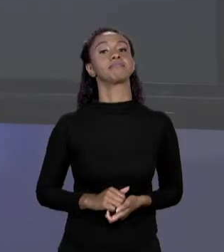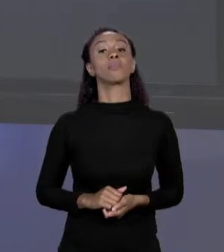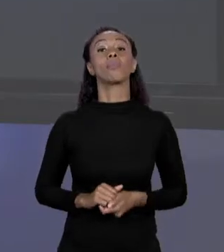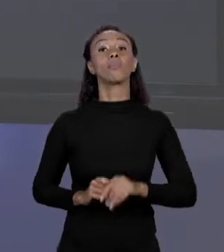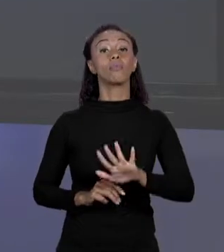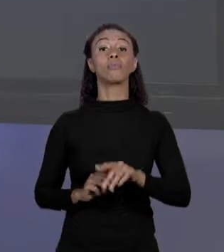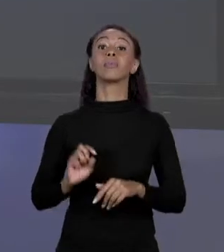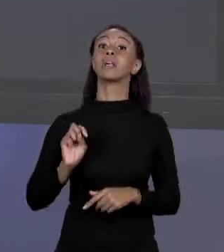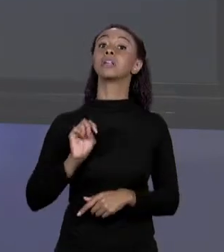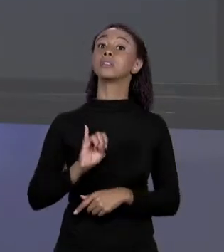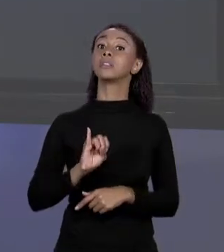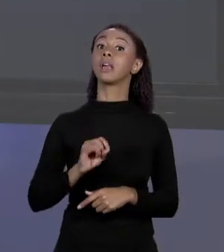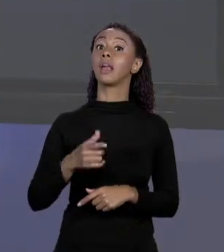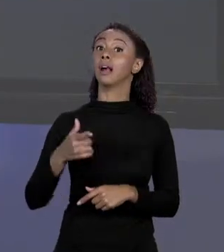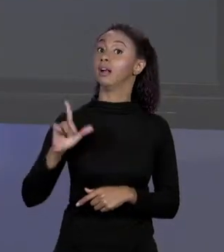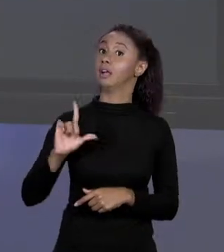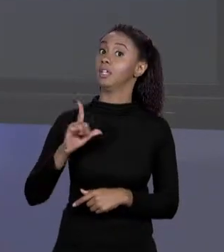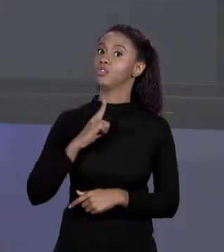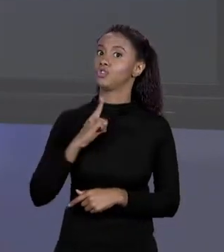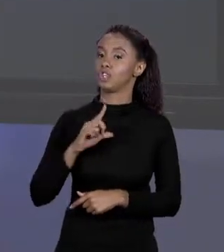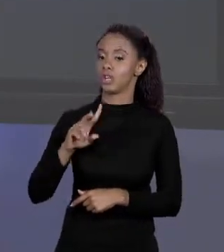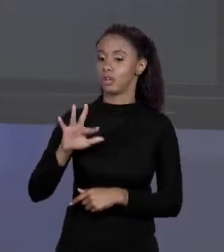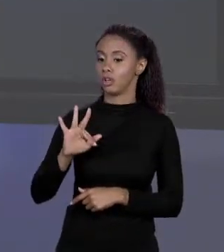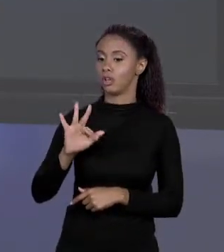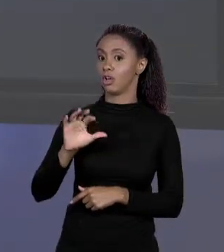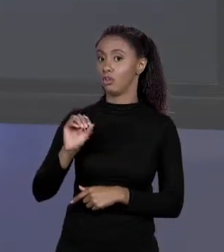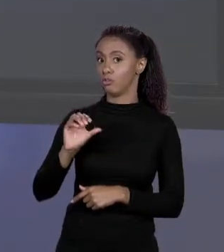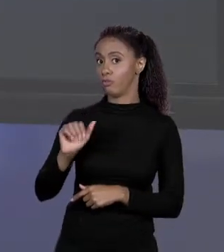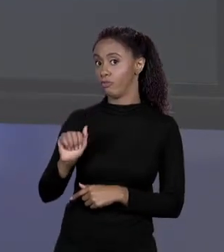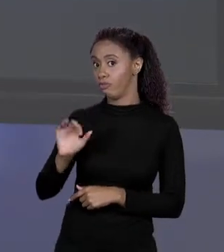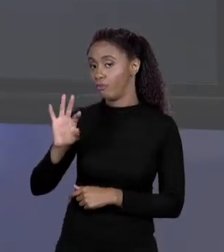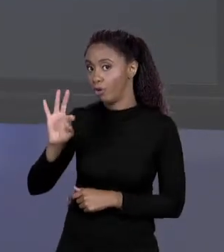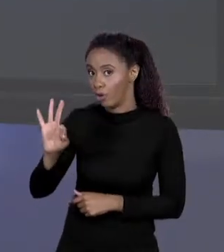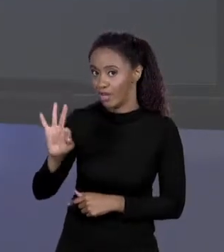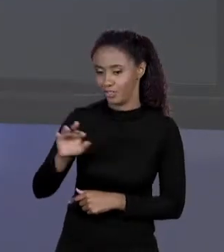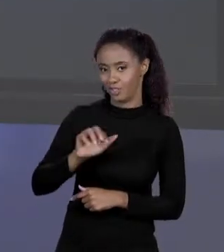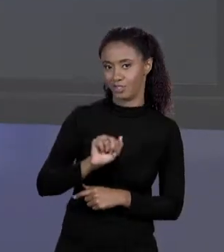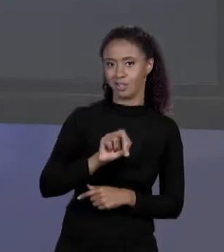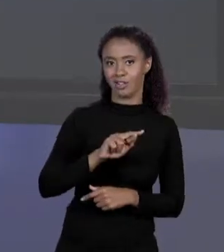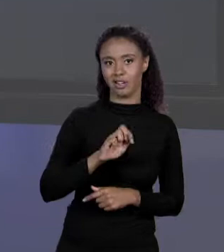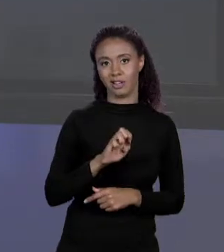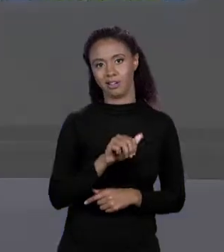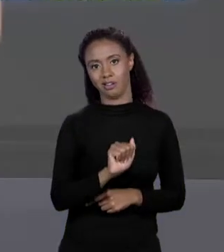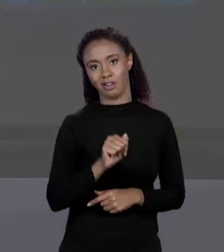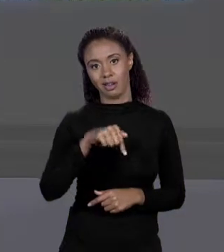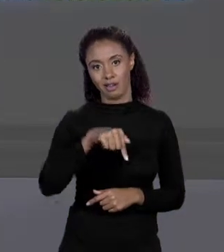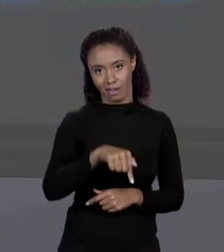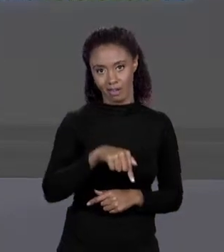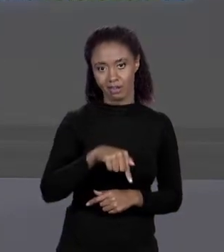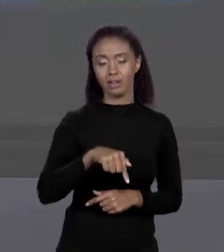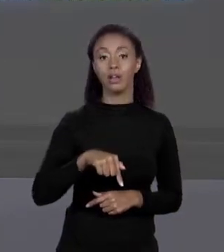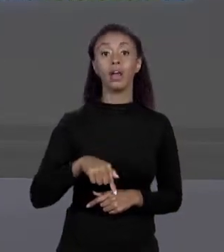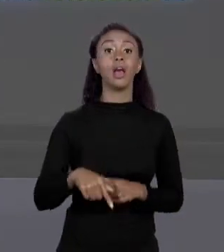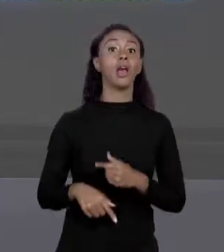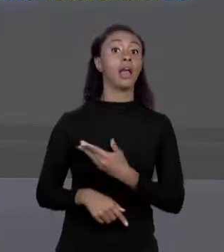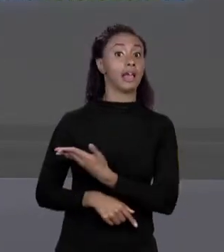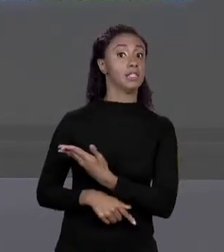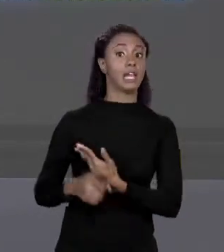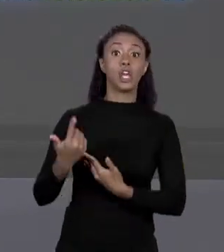VARIÁVEL "FLOAT" COMO "ÁREA Q" GUARDAVA O VALOR DA ÁREA, AQUI PREÇOS NÃO GUARDAM VALOR, ELE